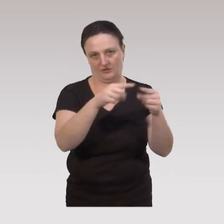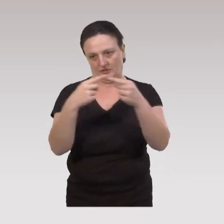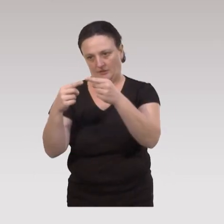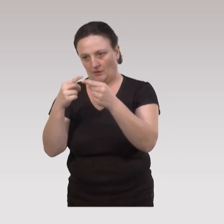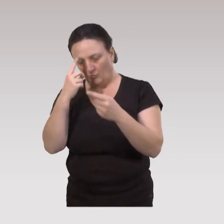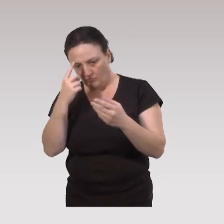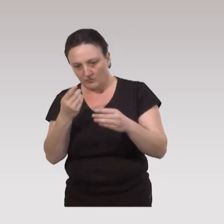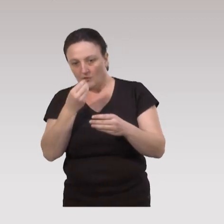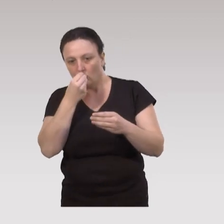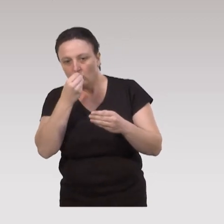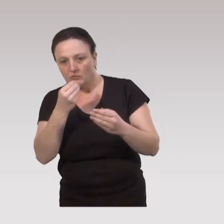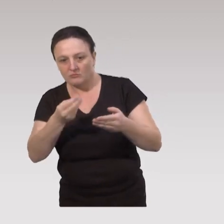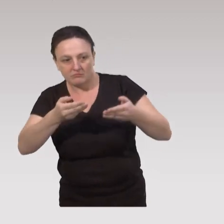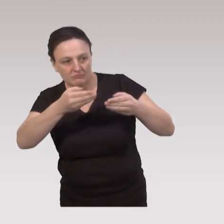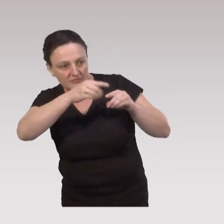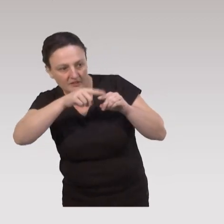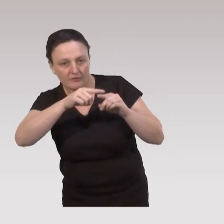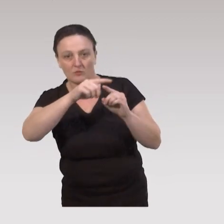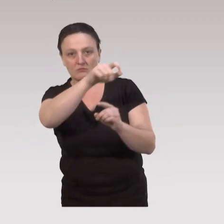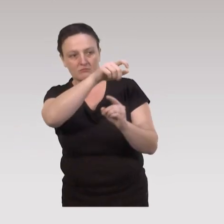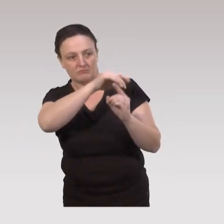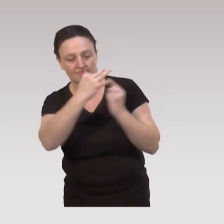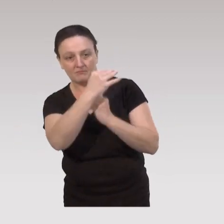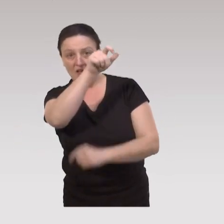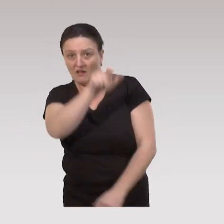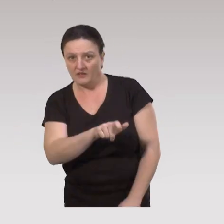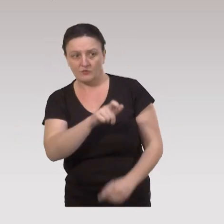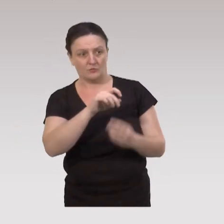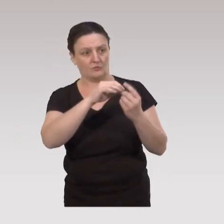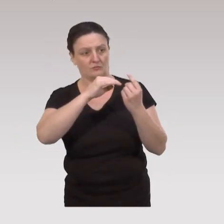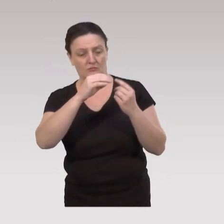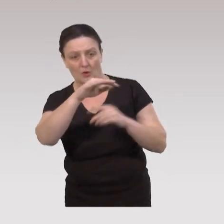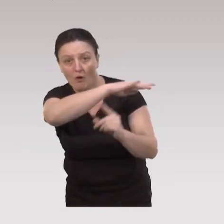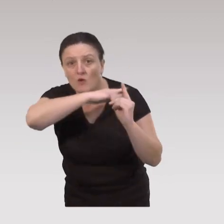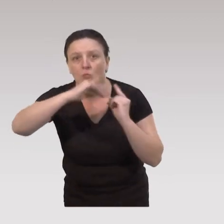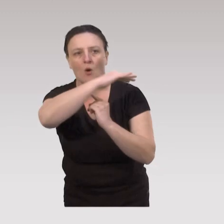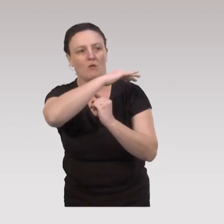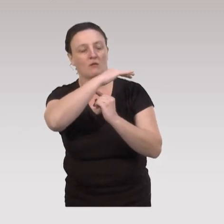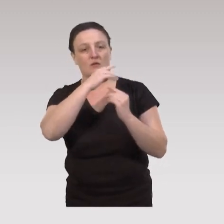qui vont permettre d’intervenir sur les déterminants individuels, sur les déterminants socio-environnementaux,